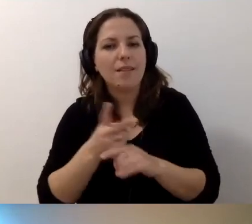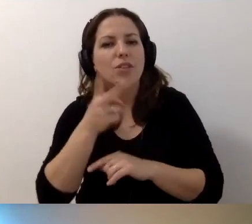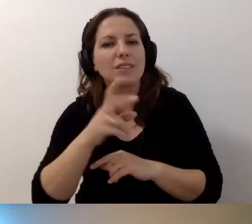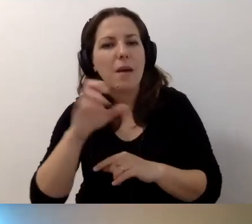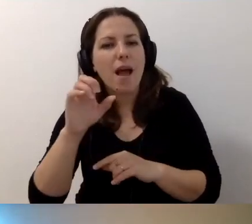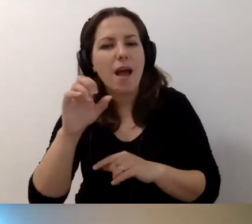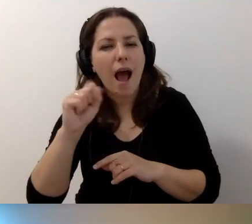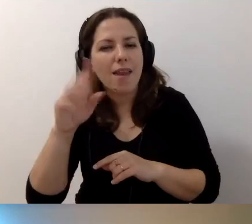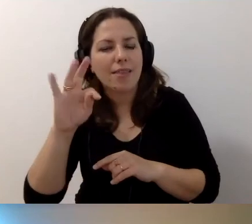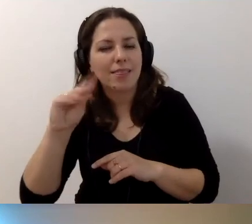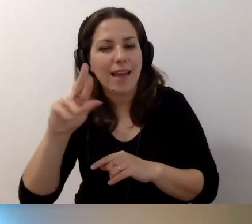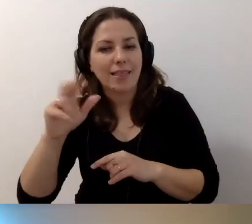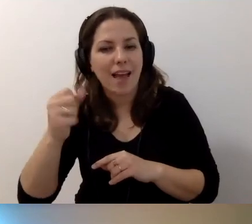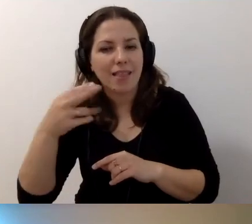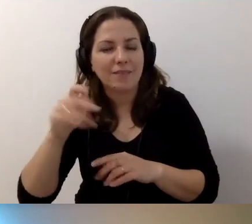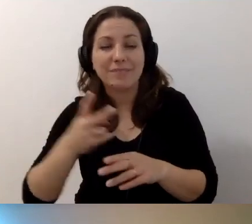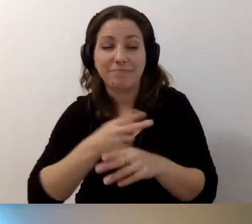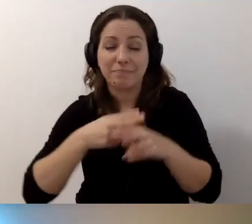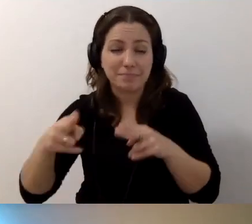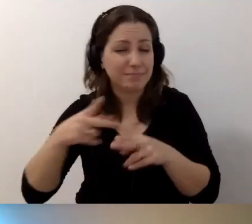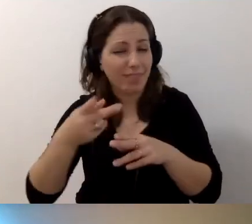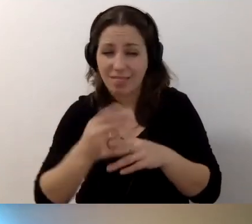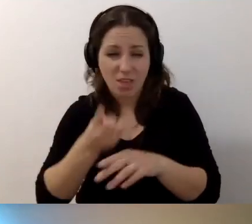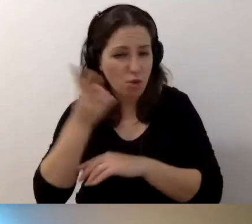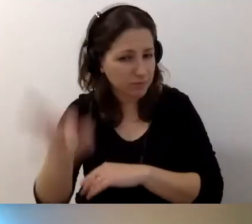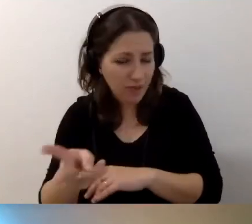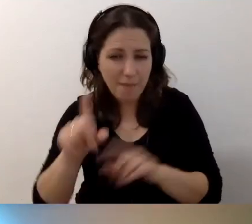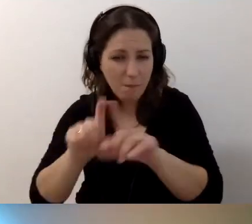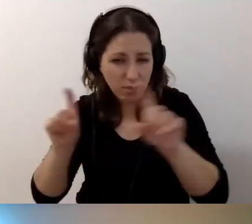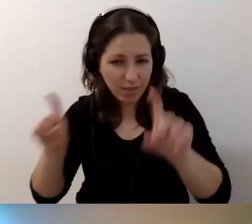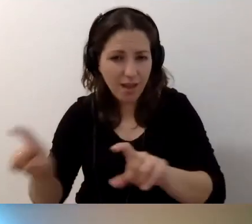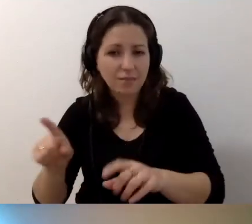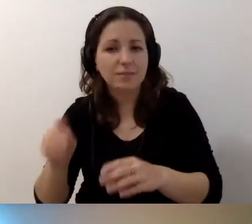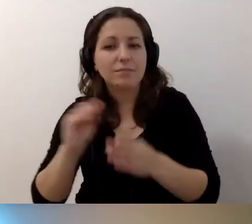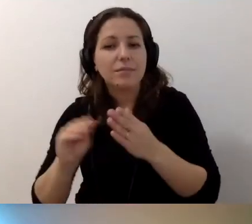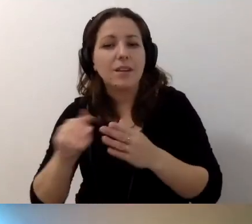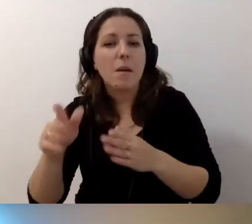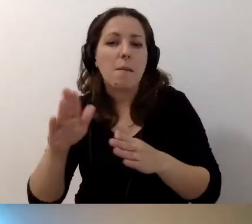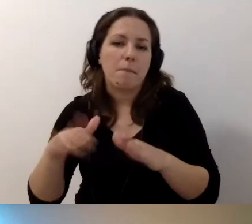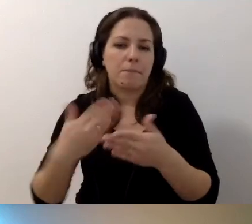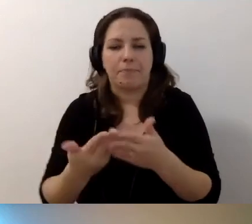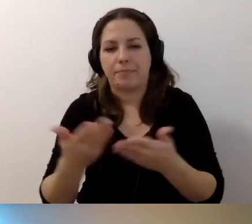Że ponieważ budynek jest niedostępny, jako dostęp alternatywny proponujecie... Nie wiem,